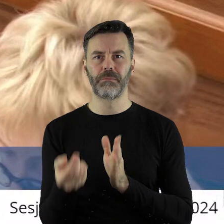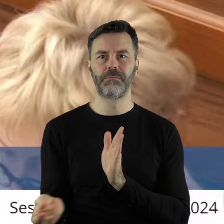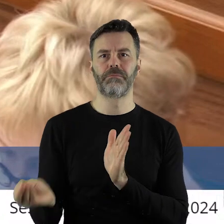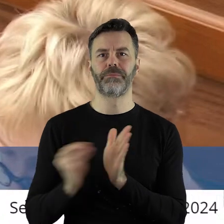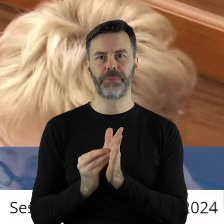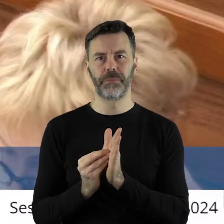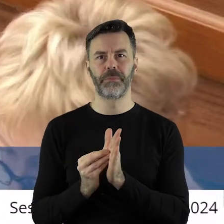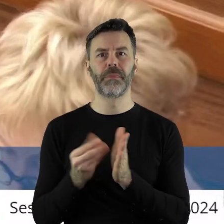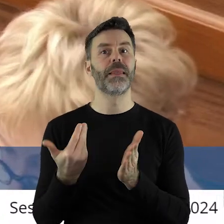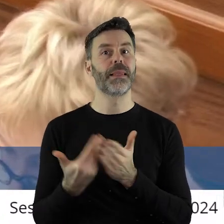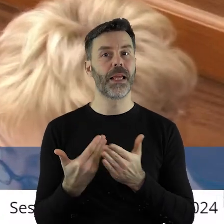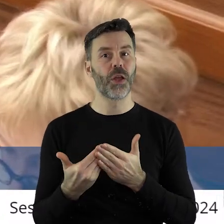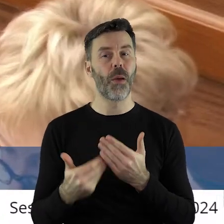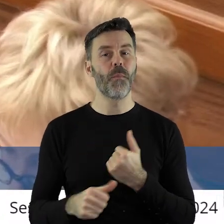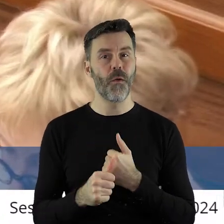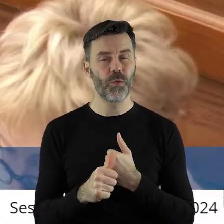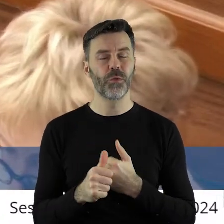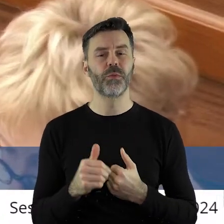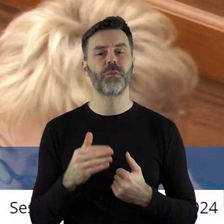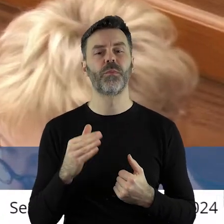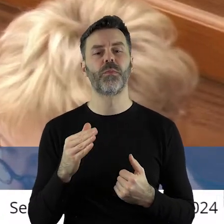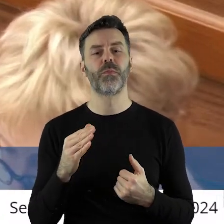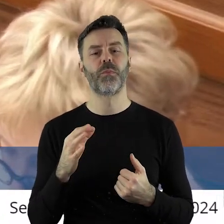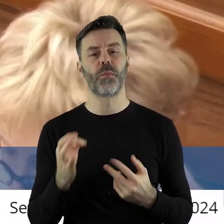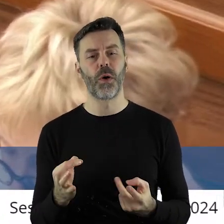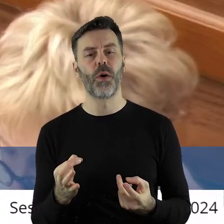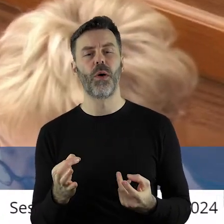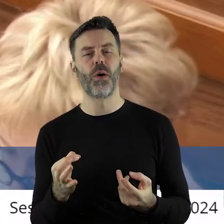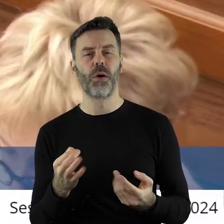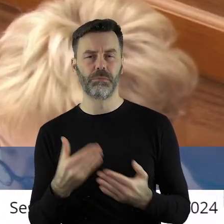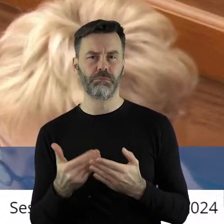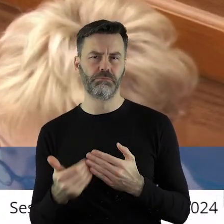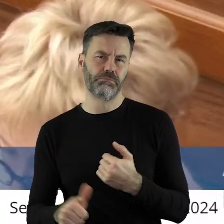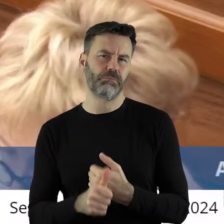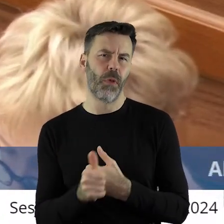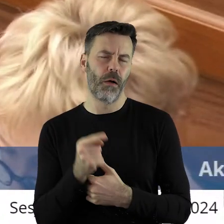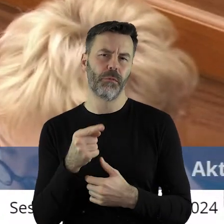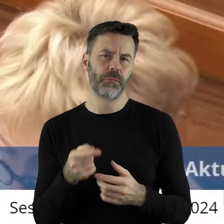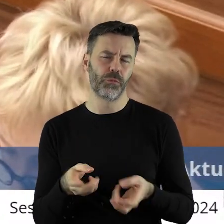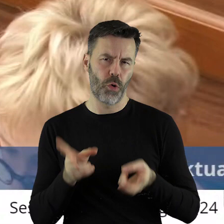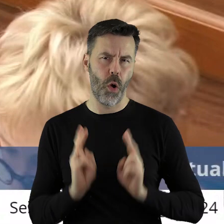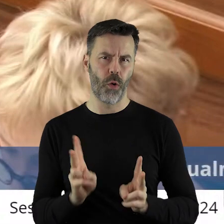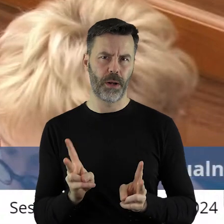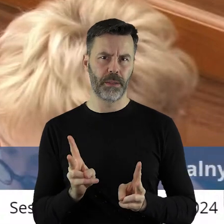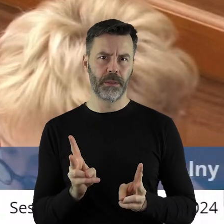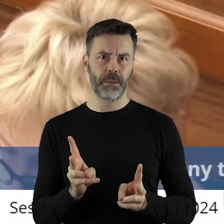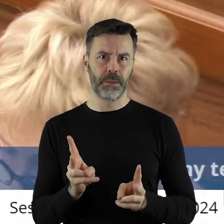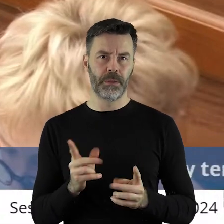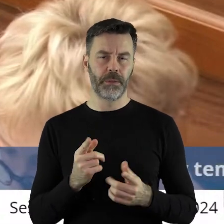problemów powinna być tutaj podkreślona ze względów merytorycznych. W związku z tym,